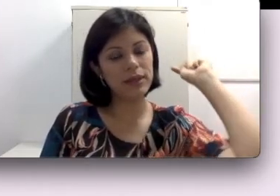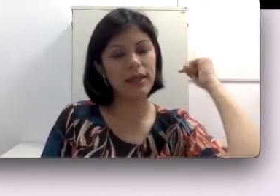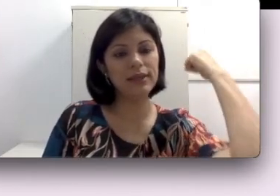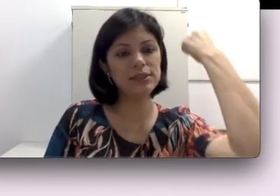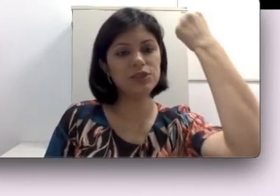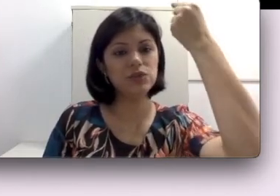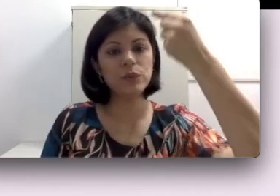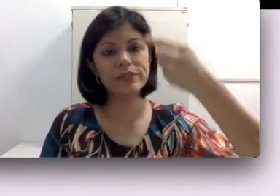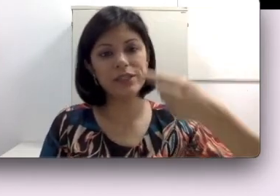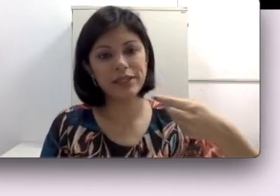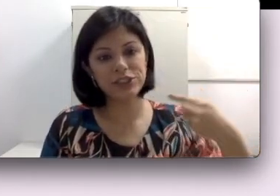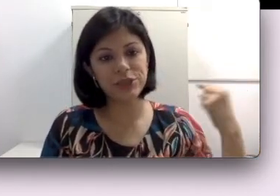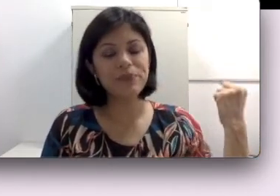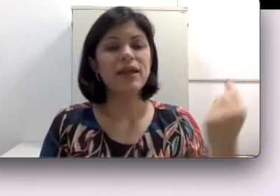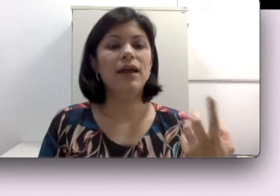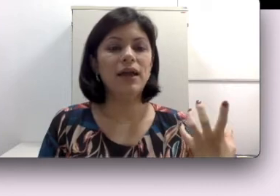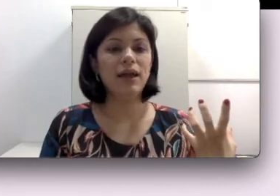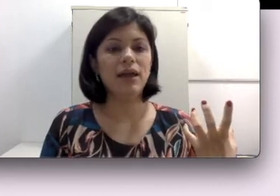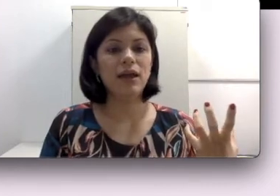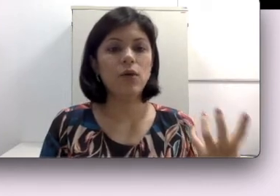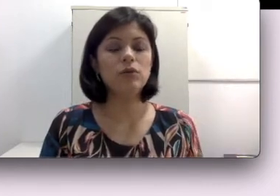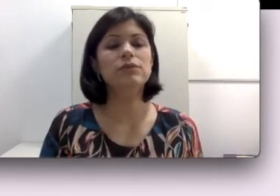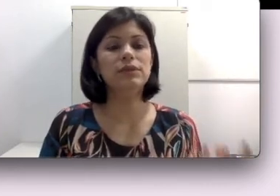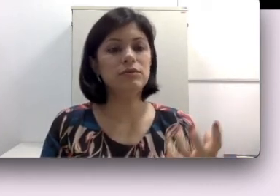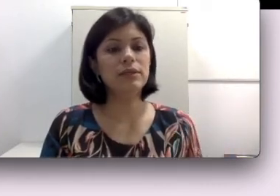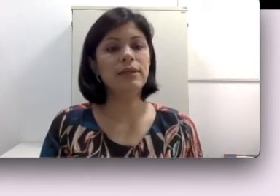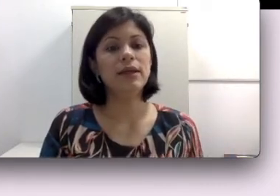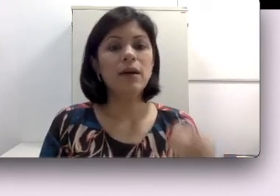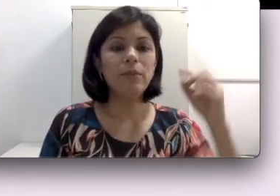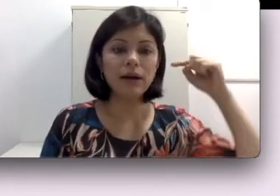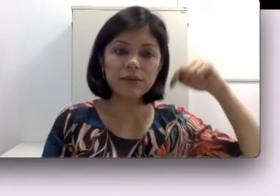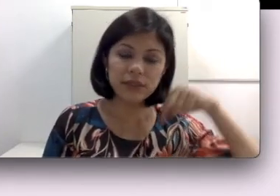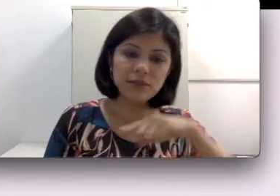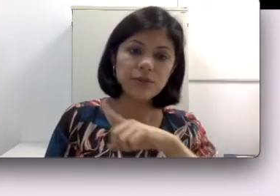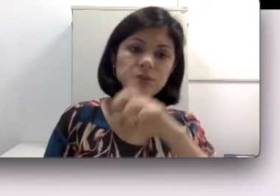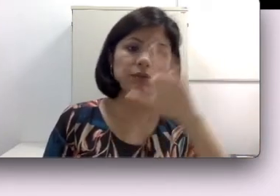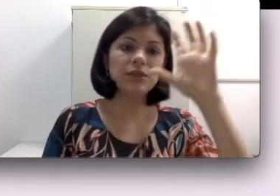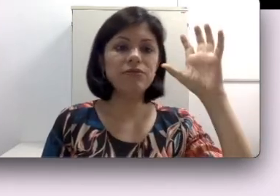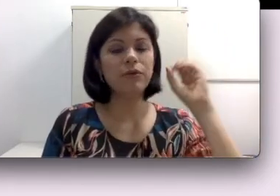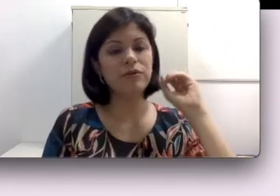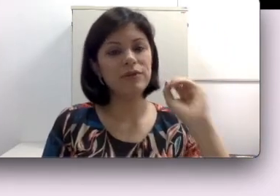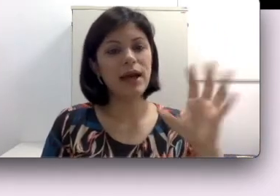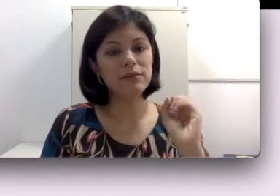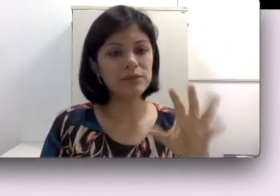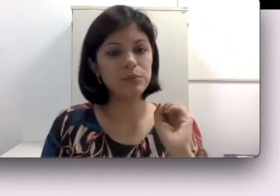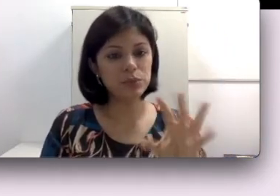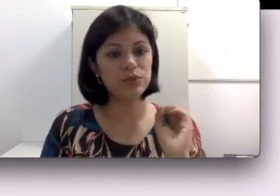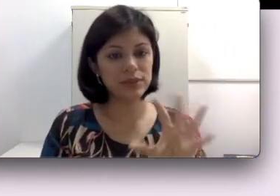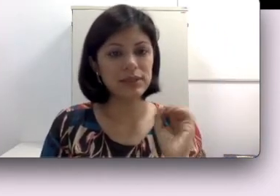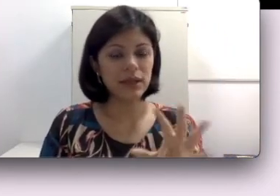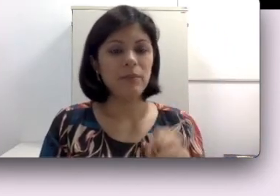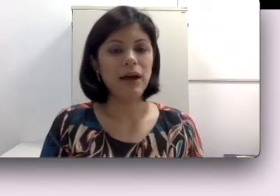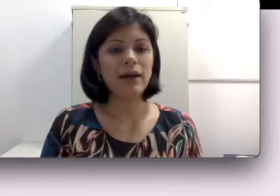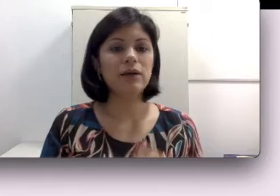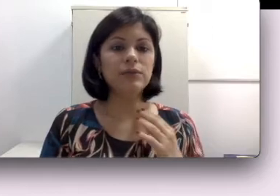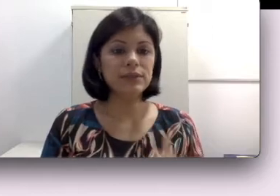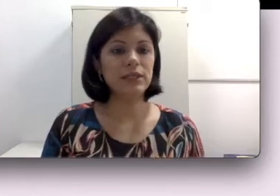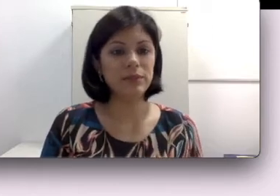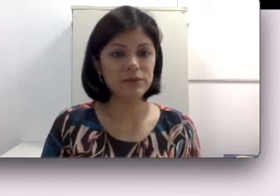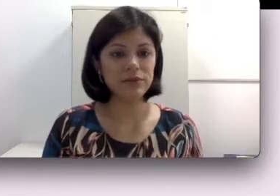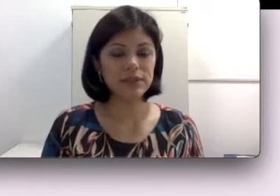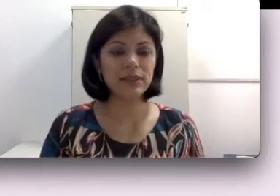este som seja conduzido para os eletrodos que vão enviar os inputs para o sistema nervoso